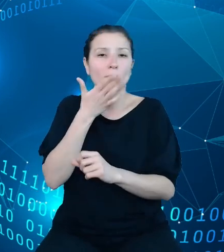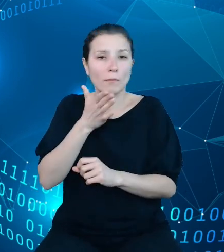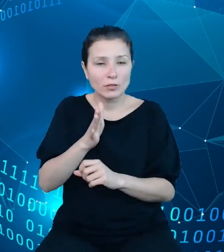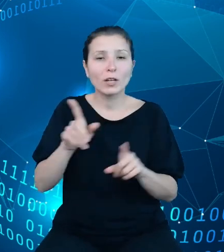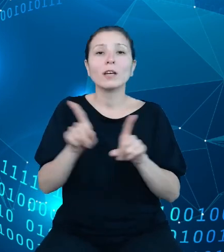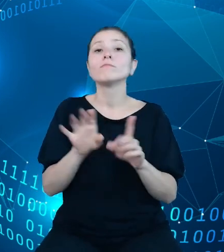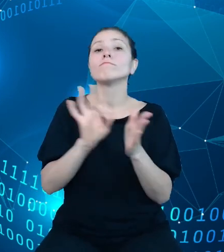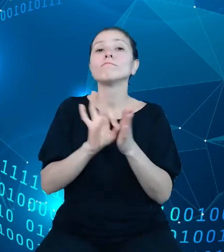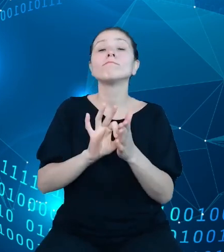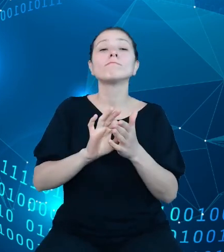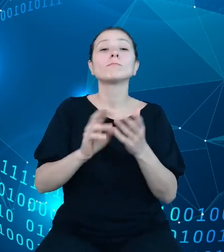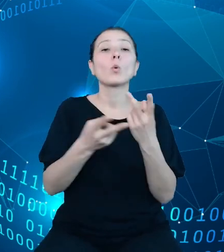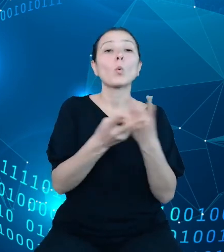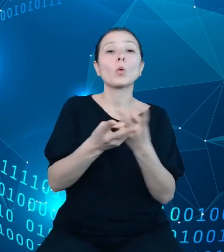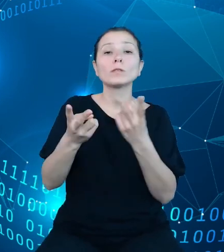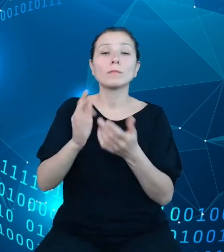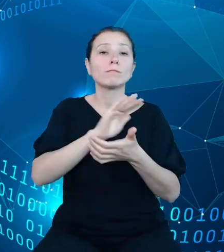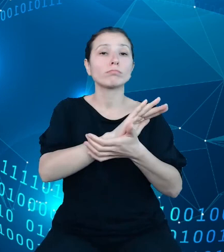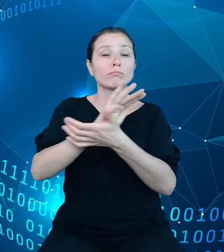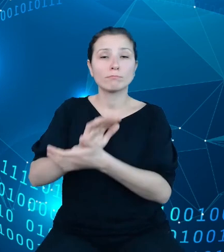między innymi Głównemu Urzędowi Statystycznemu.